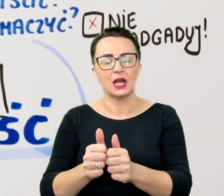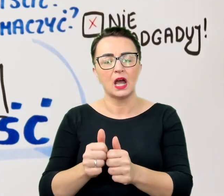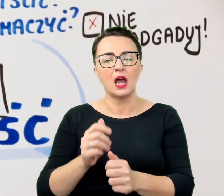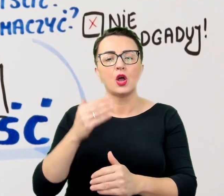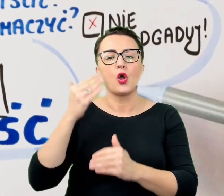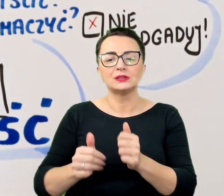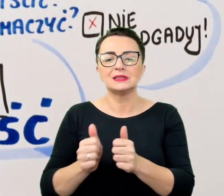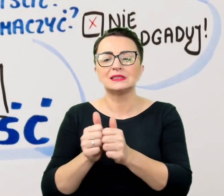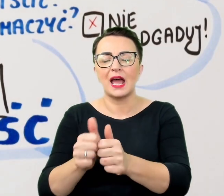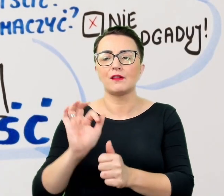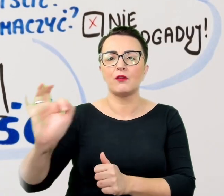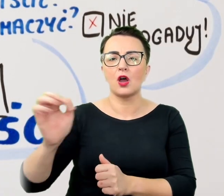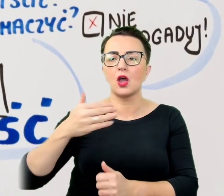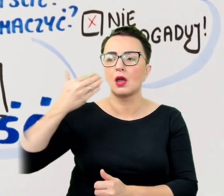To znów oznaka lekceważenia.